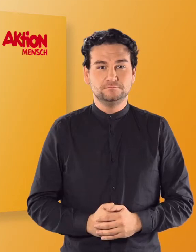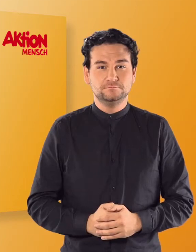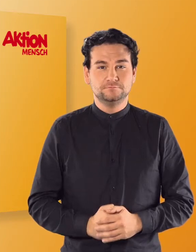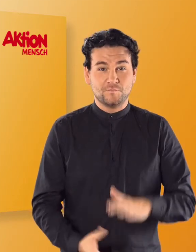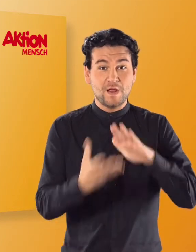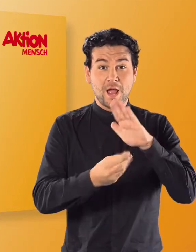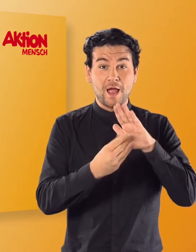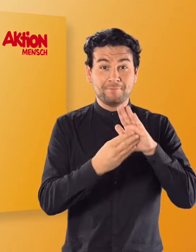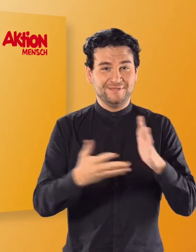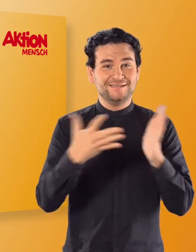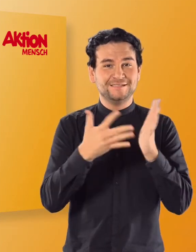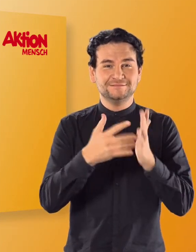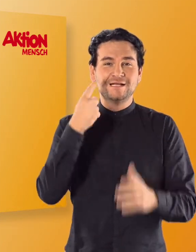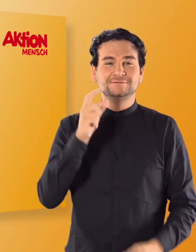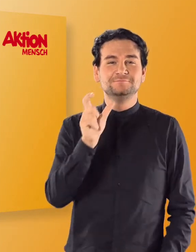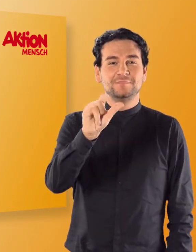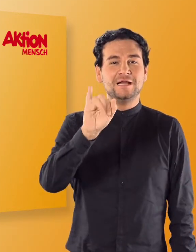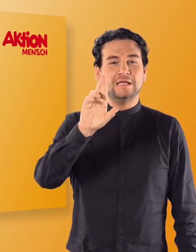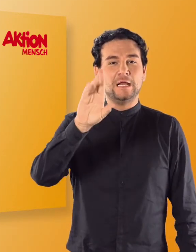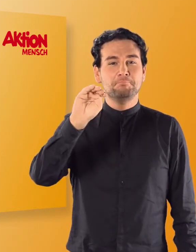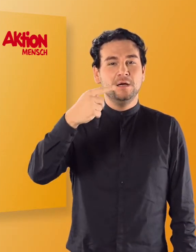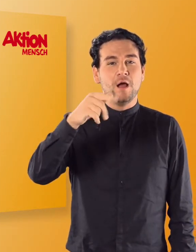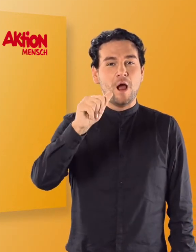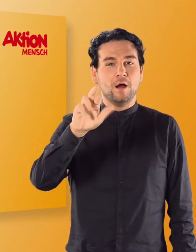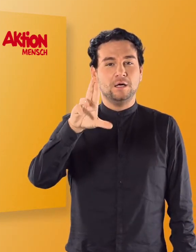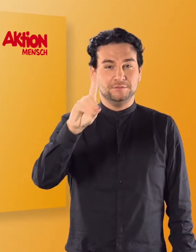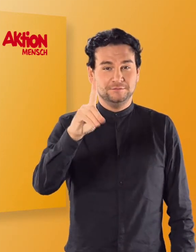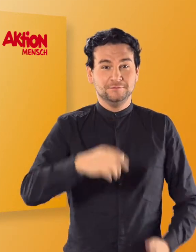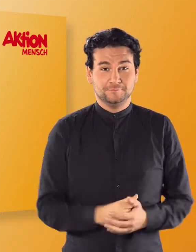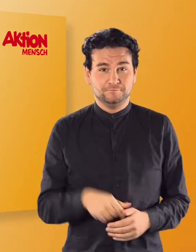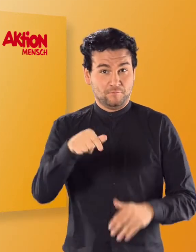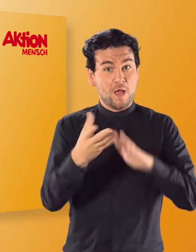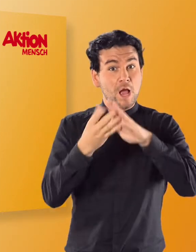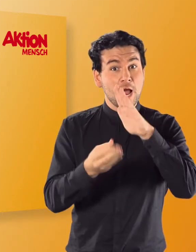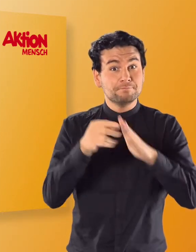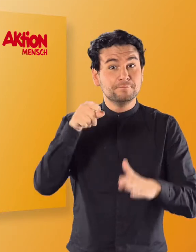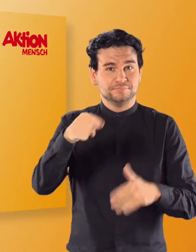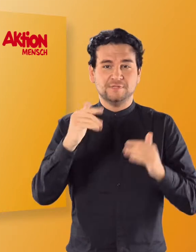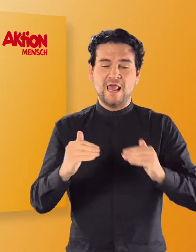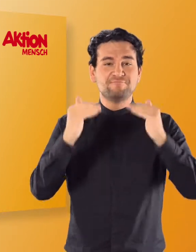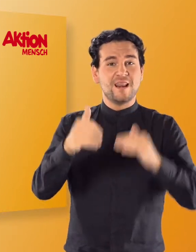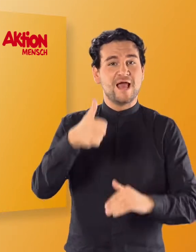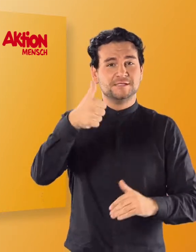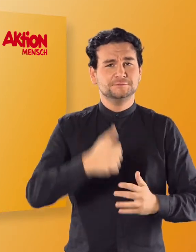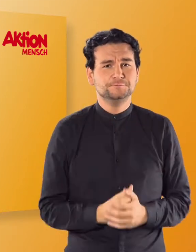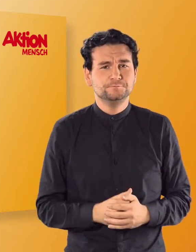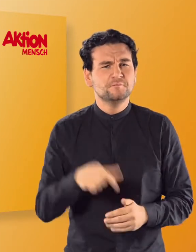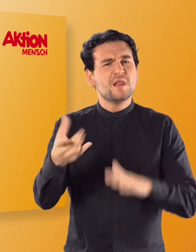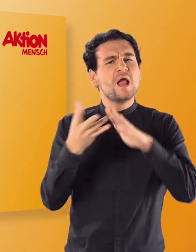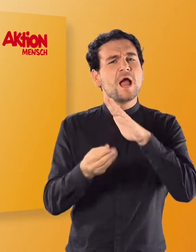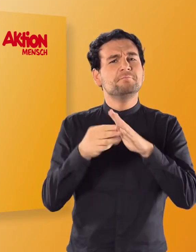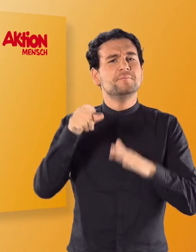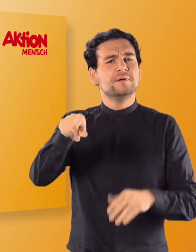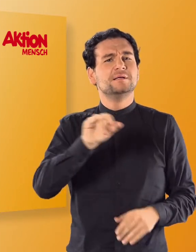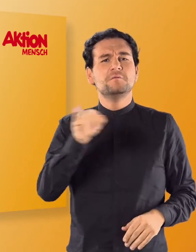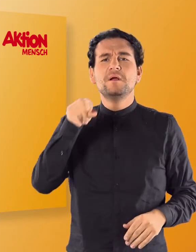Im App-Test Die "IRMGARD" App, Level 1 Mit der „IRMGARD" App kann Lesen und Schreiben gelernt werden.